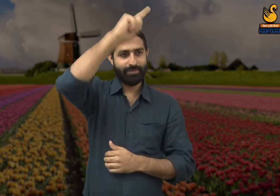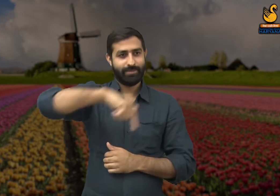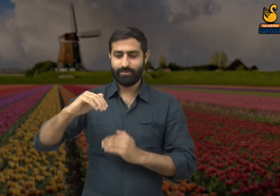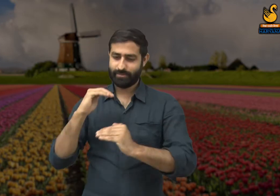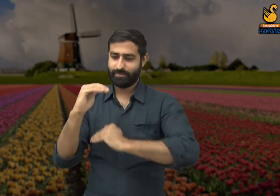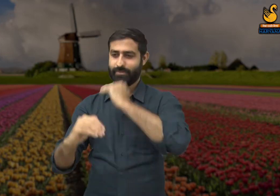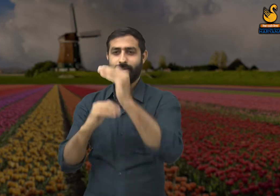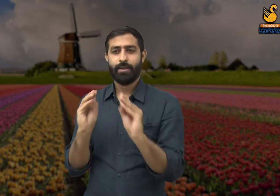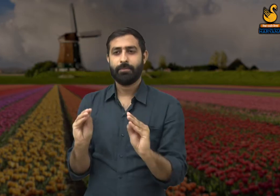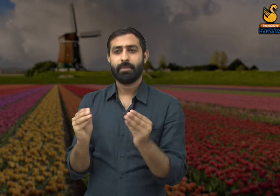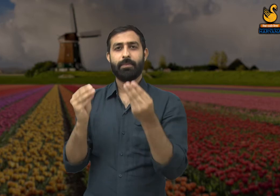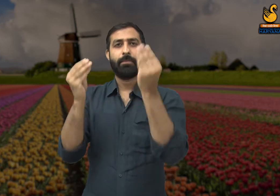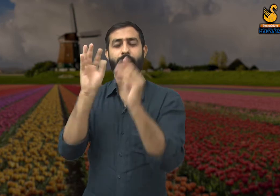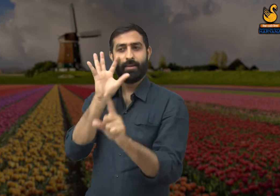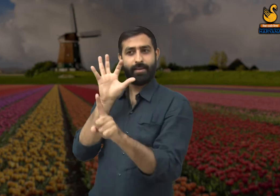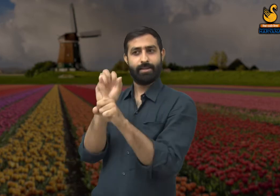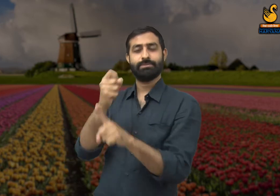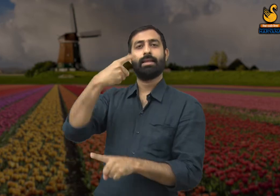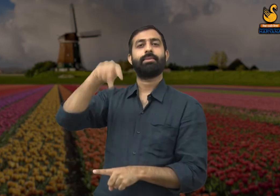जिससे हमारे देश का बेहतर विकास हो पाएगा.